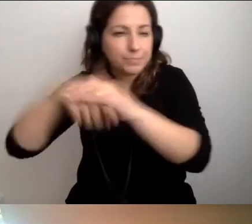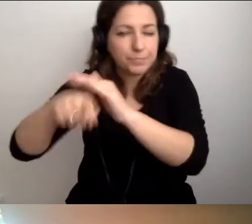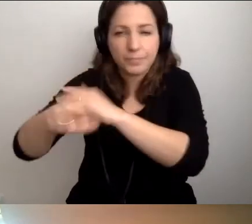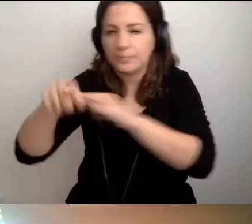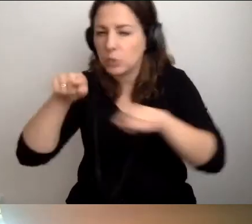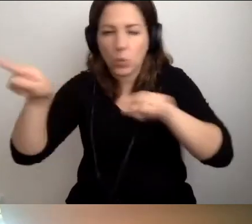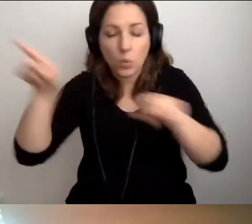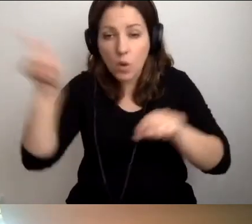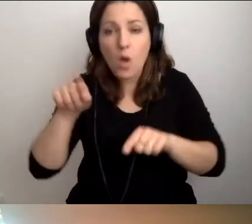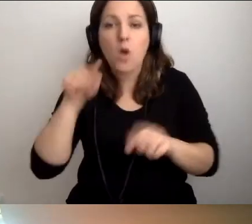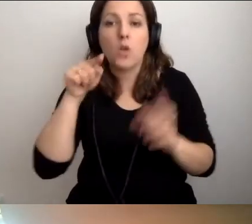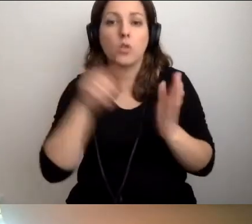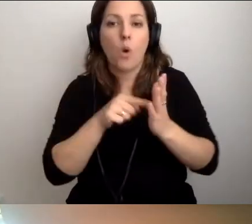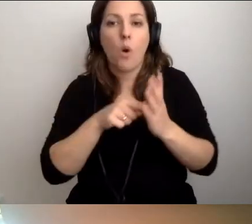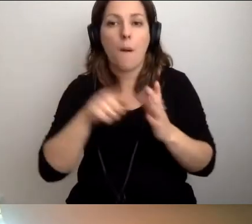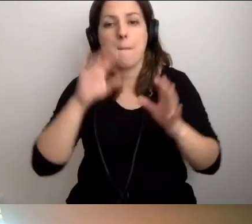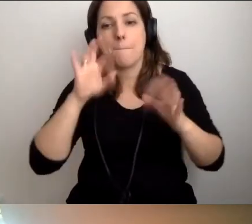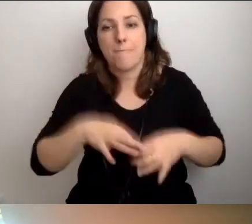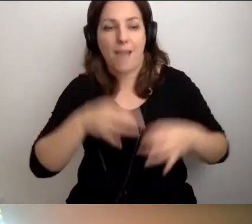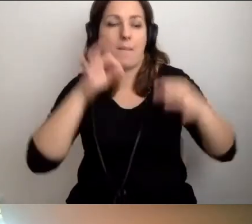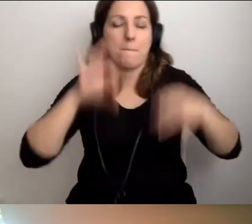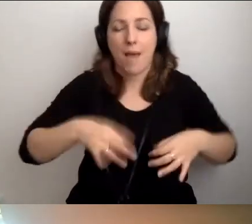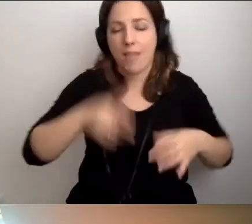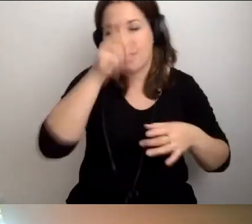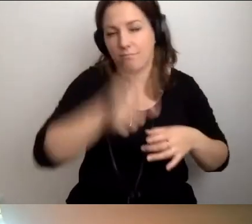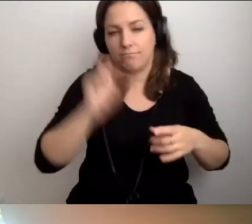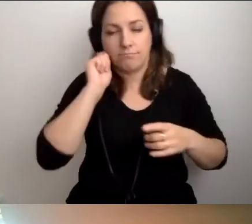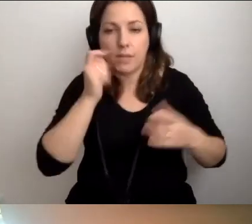to pana, pani obowiązkiem jest ruszyć za nimi.